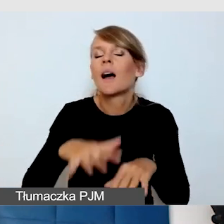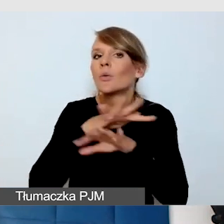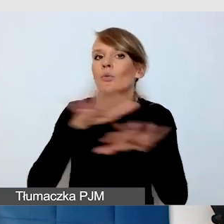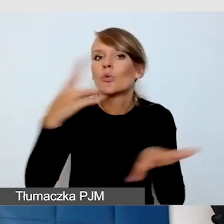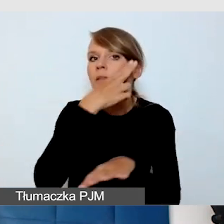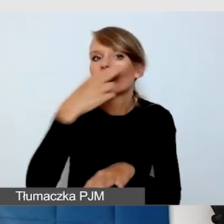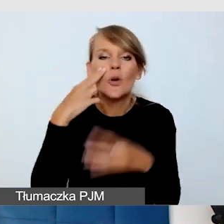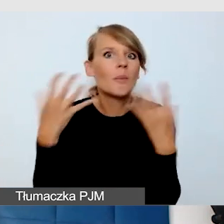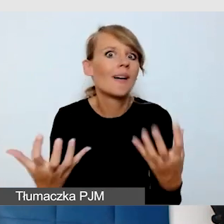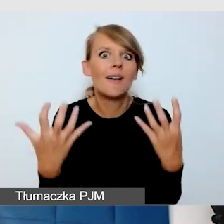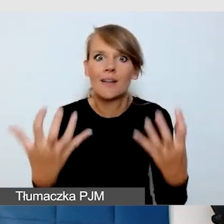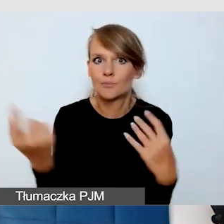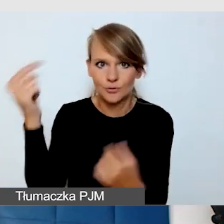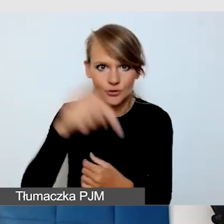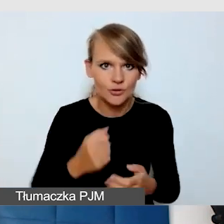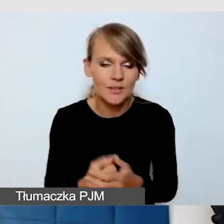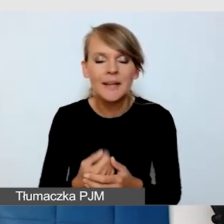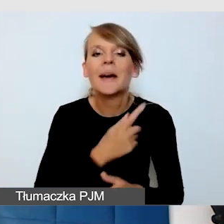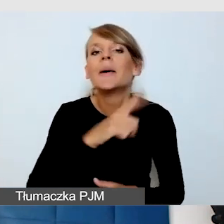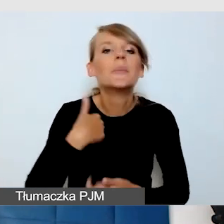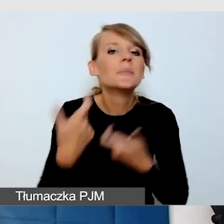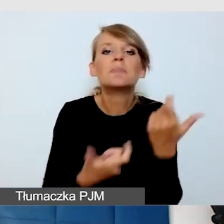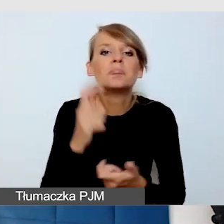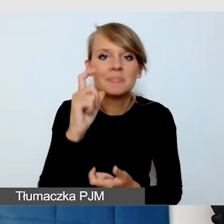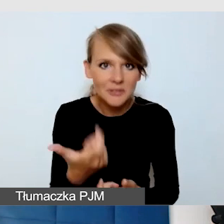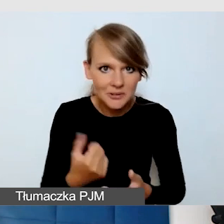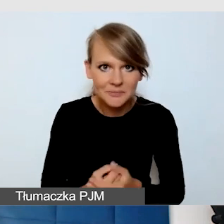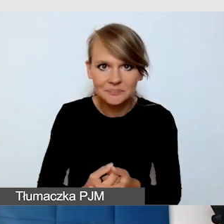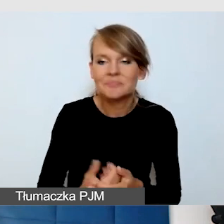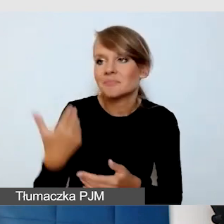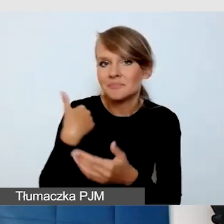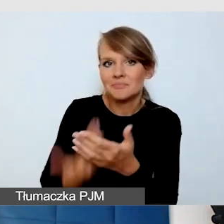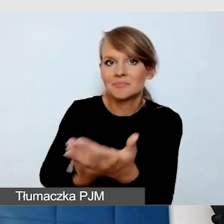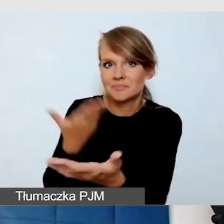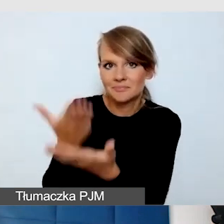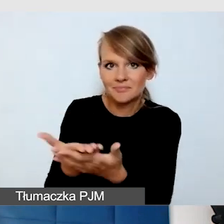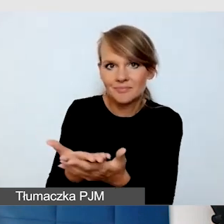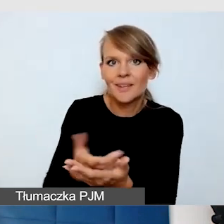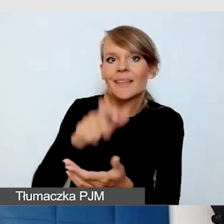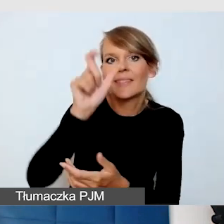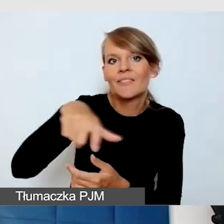Co zrobiliśmy, to zaproponowaliśmy im indywidualne usługi dostępnościowe i okazało się,